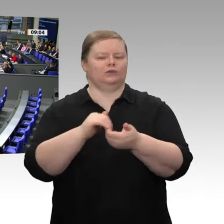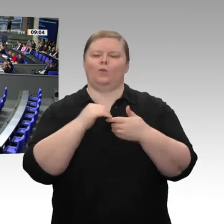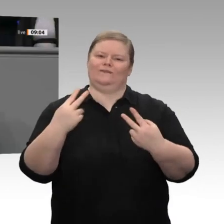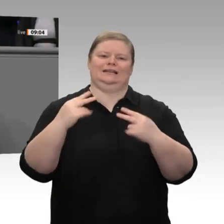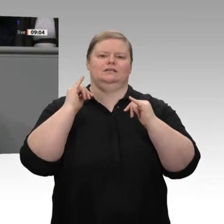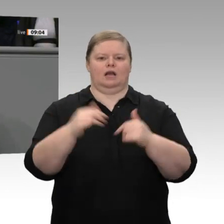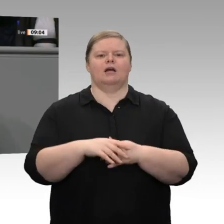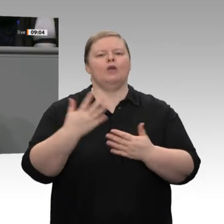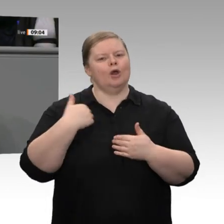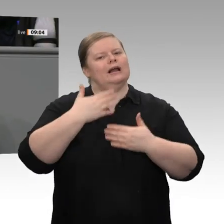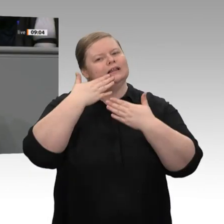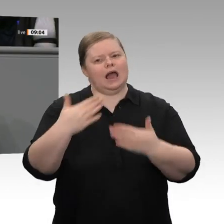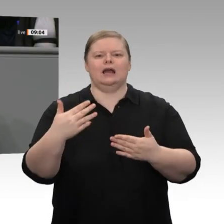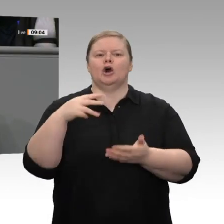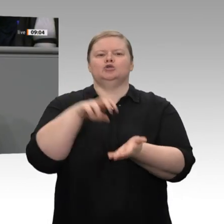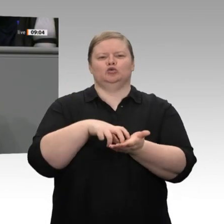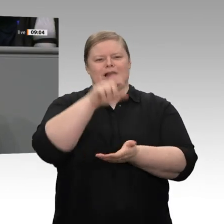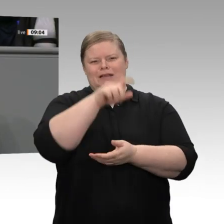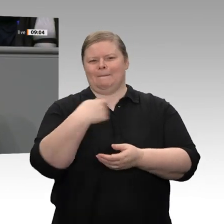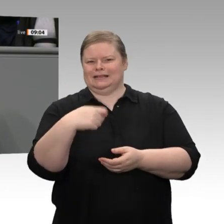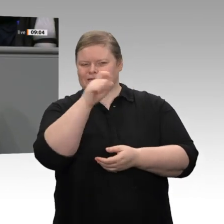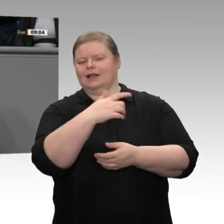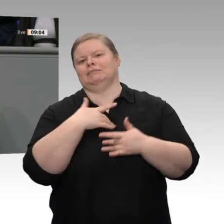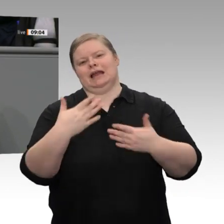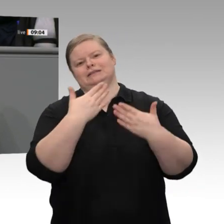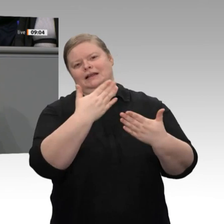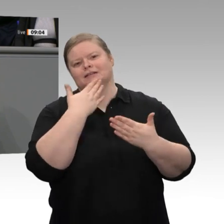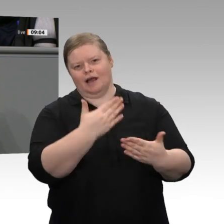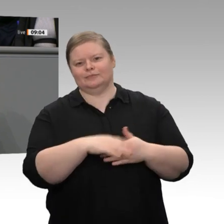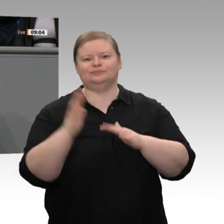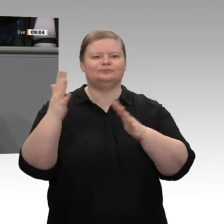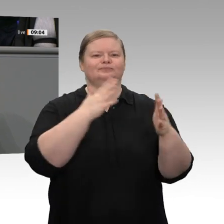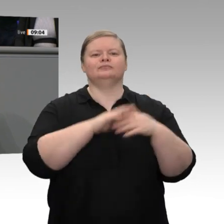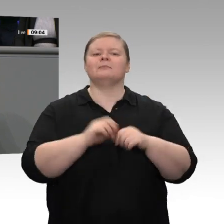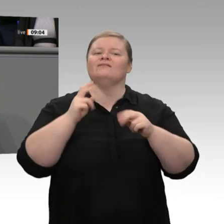ist es amtlich: Deutschland befindet sich seit nunmehr über zehn Jahren in einem